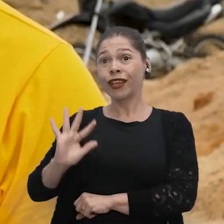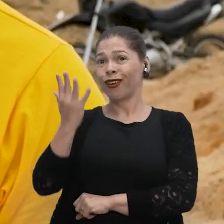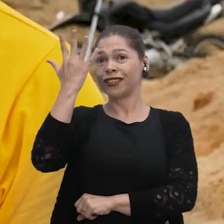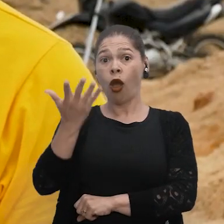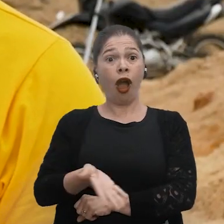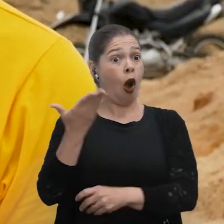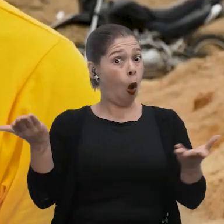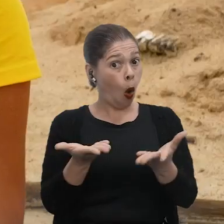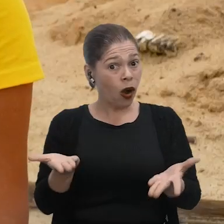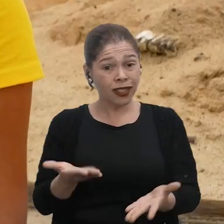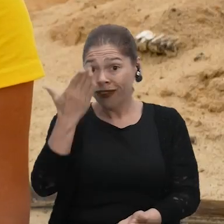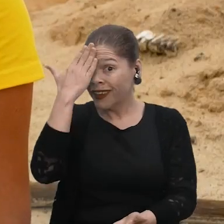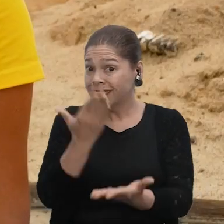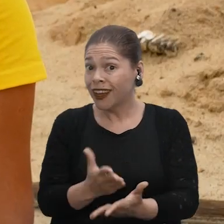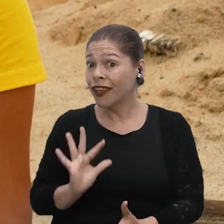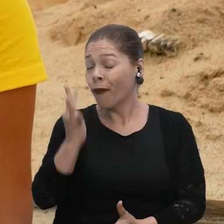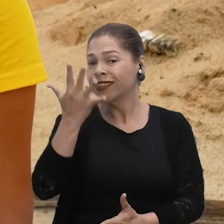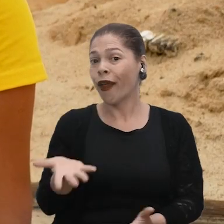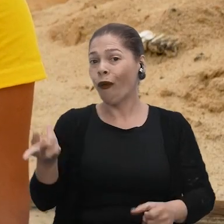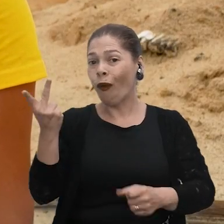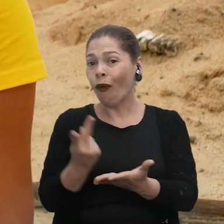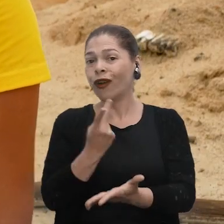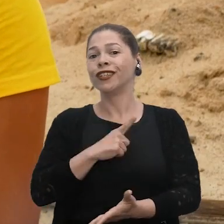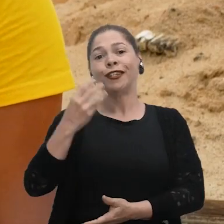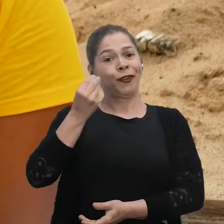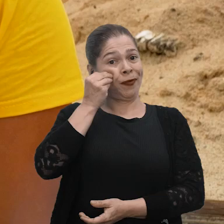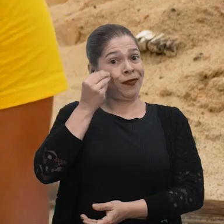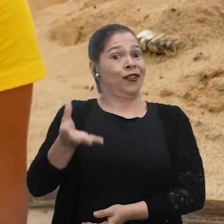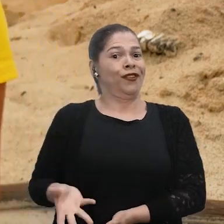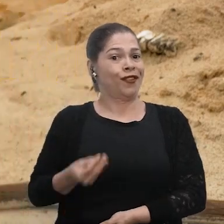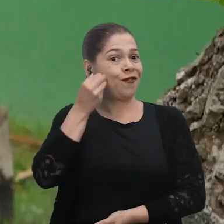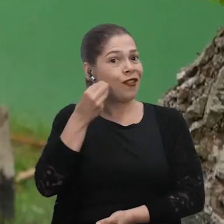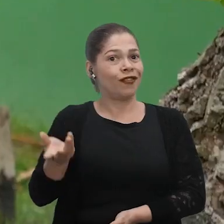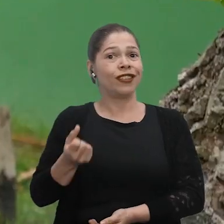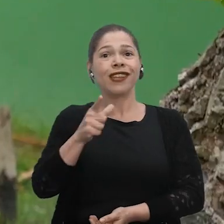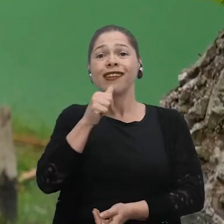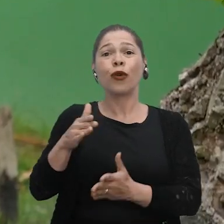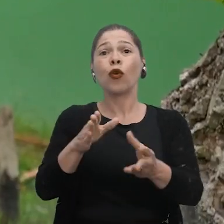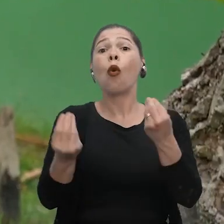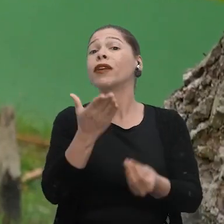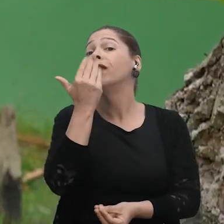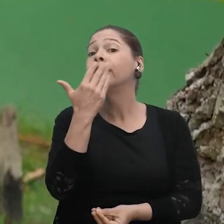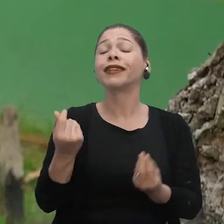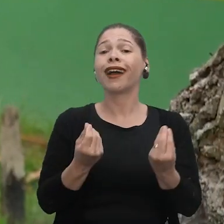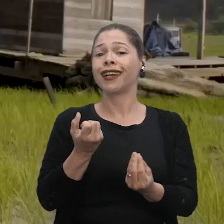ia acontecer isso, né? Mas eu não acreditava tanto, e hoje em dia a gente vive essa realidade aqui. Se não tiver o rio, como que a gente vai se alimentar?